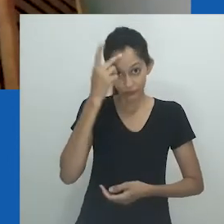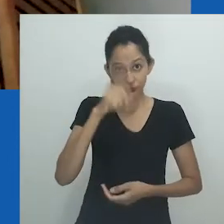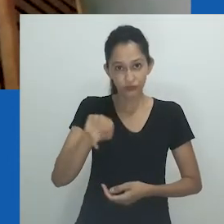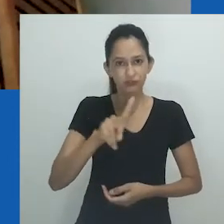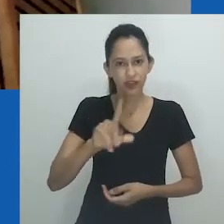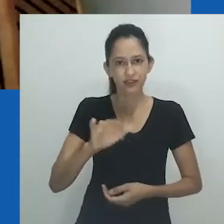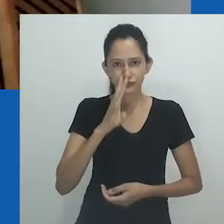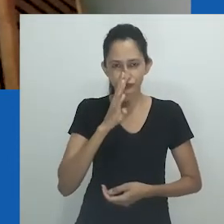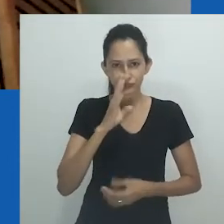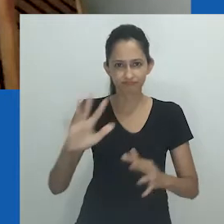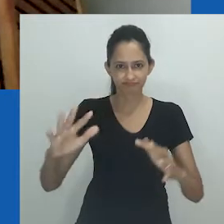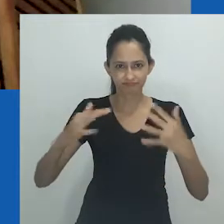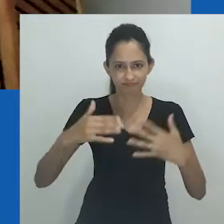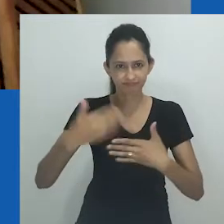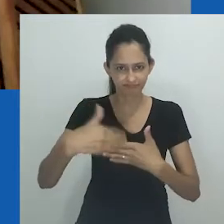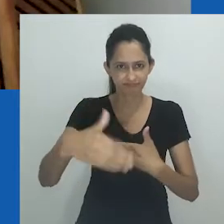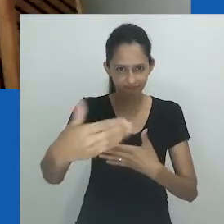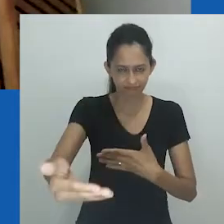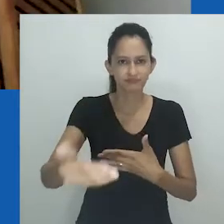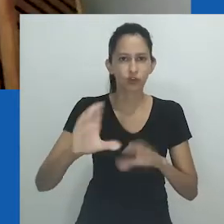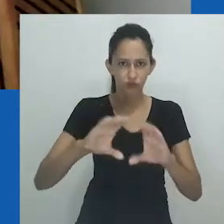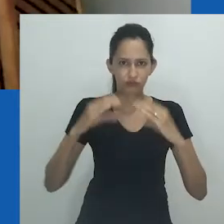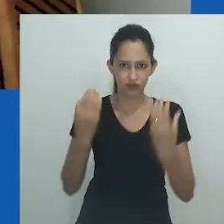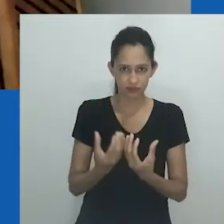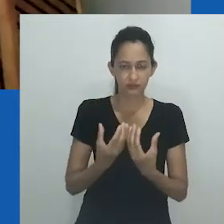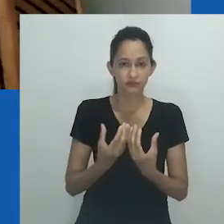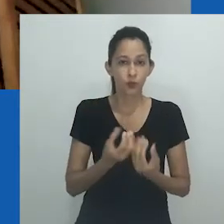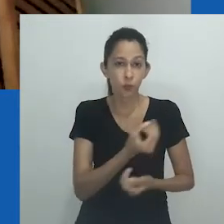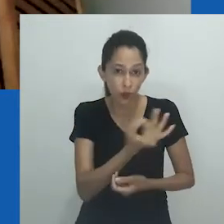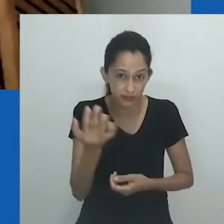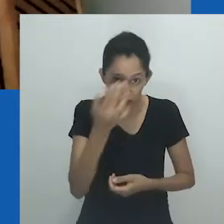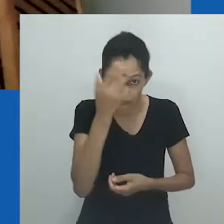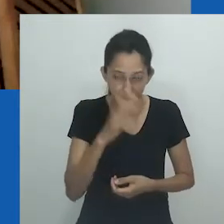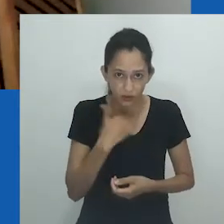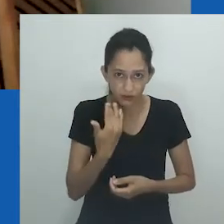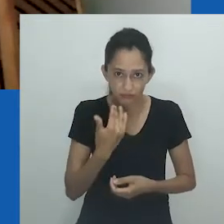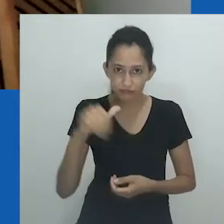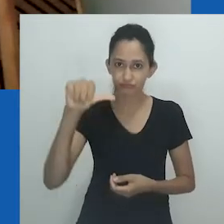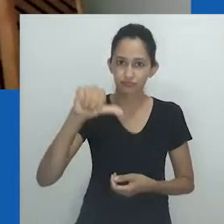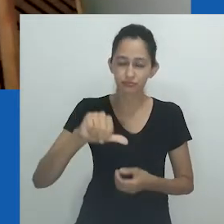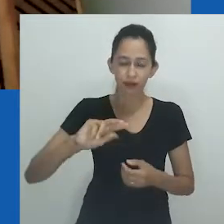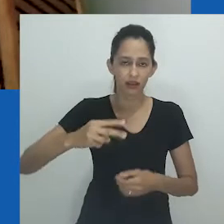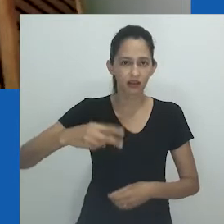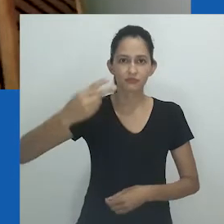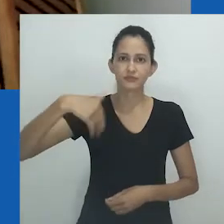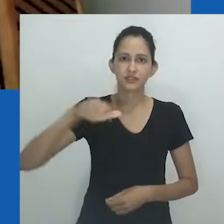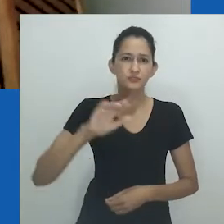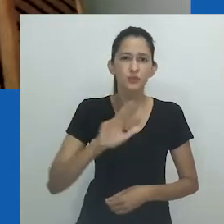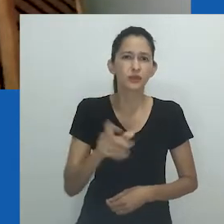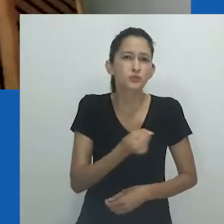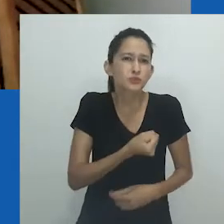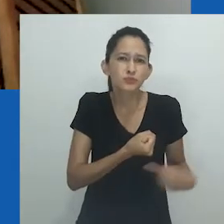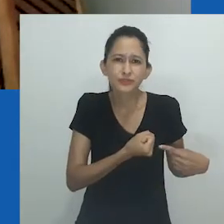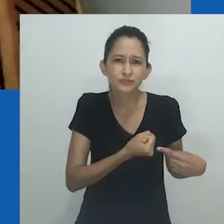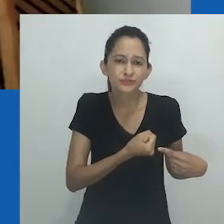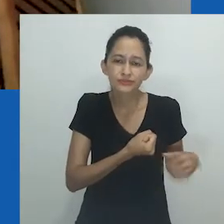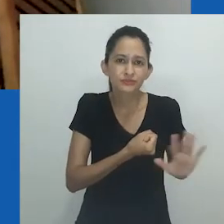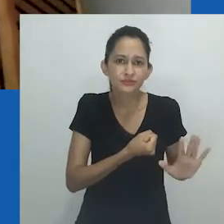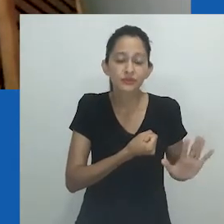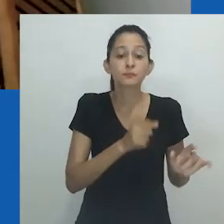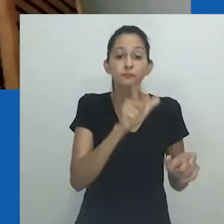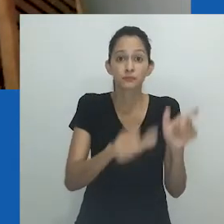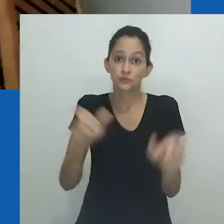Quando o público da 32ª RBA assistir a essa conferência, os números serão, infelizmente, piores. Mas não somos números.